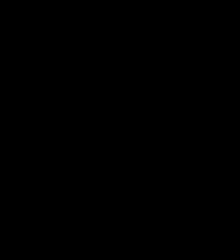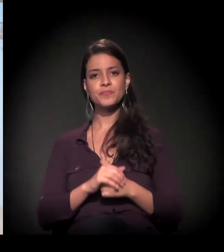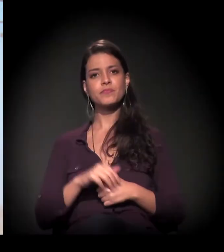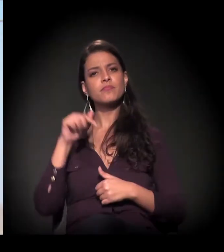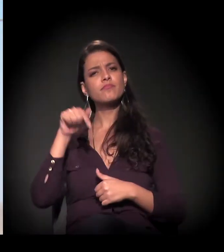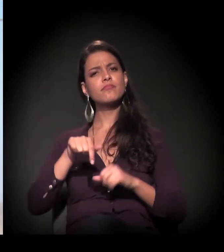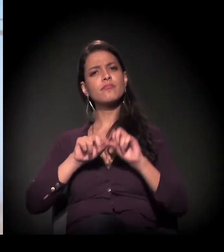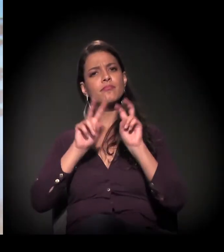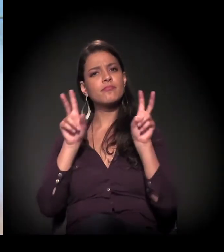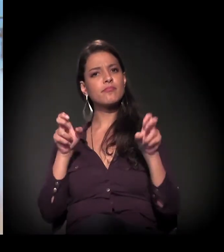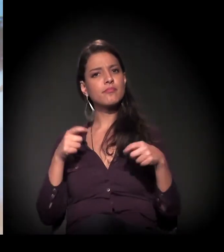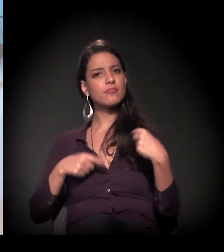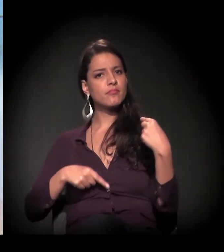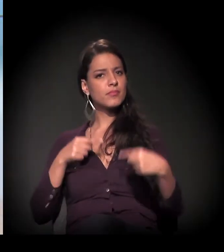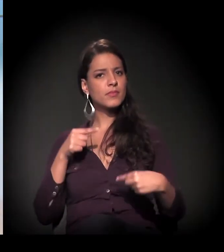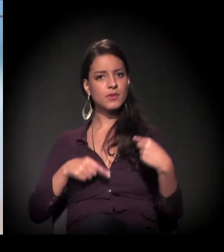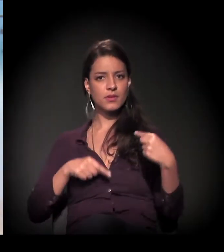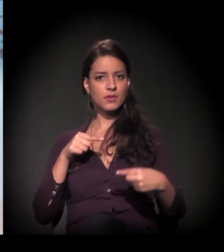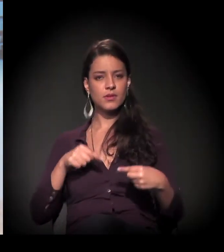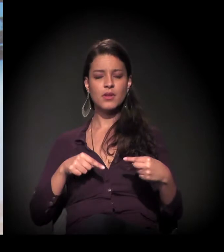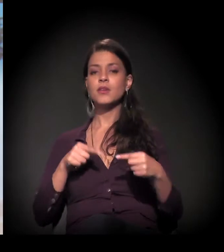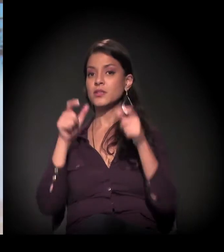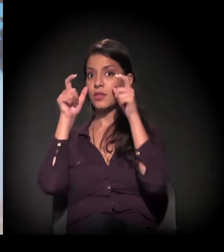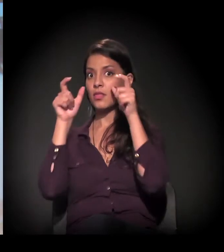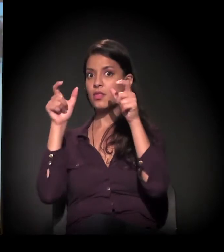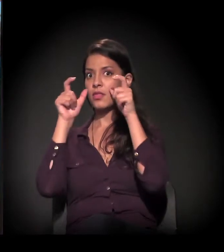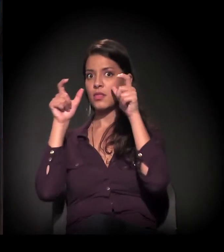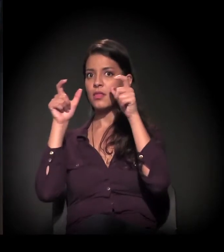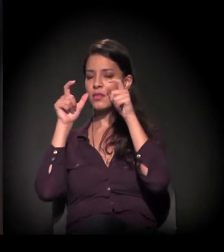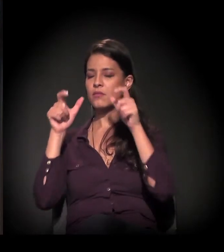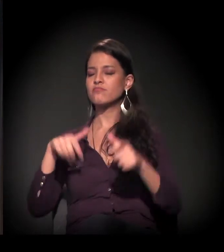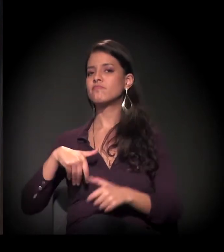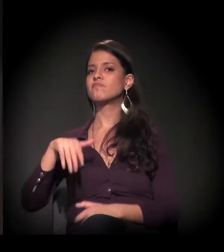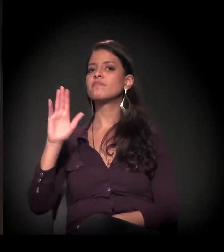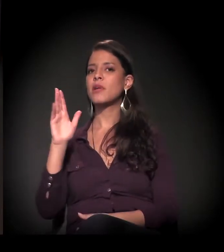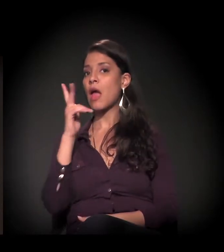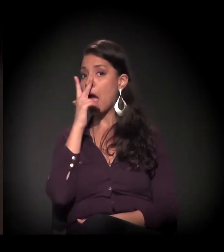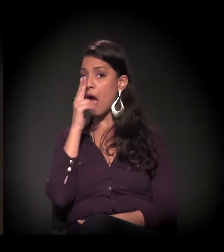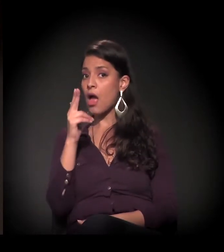O tema de hoje é um dos mais interessantes do ano.